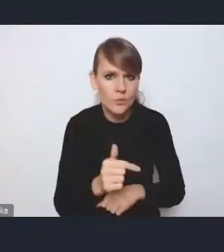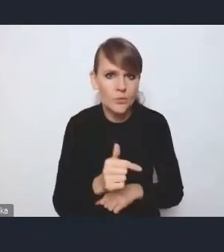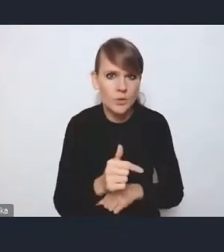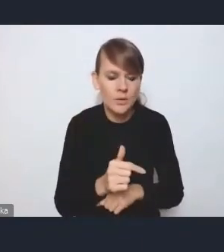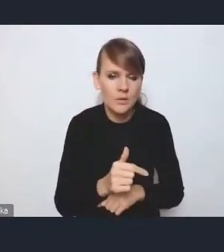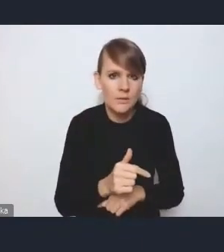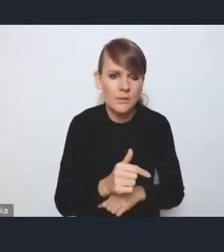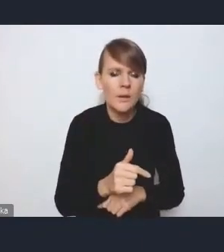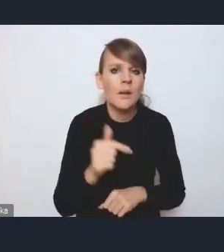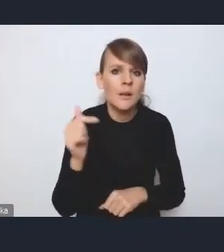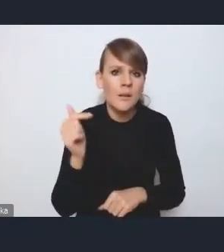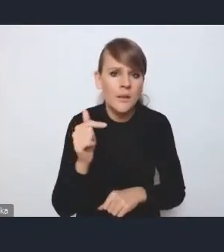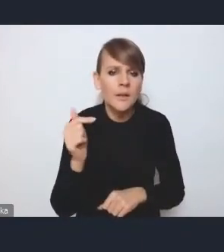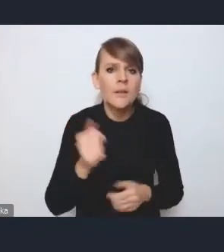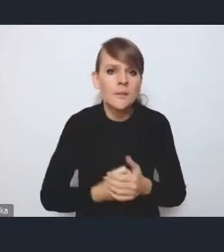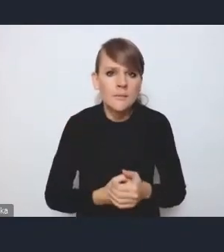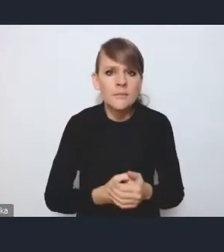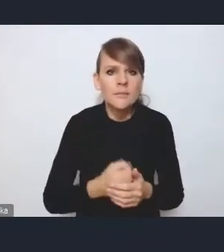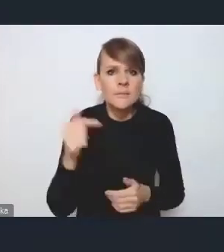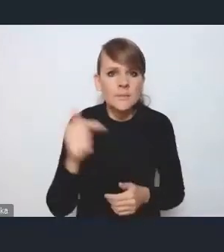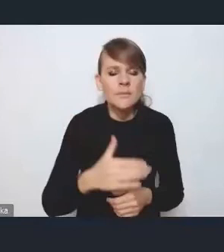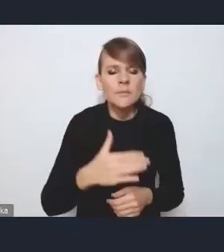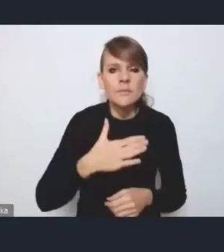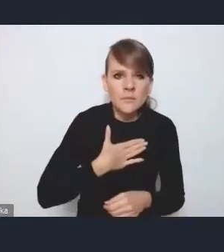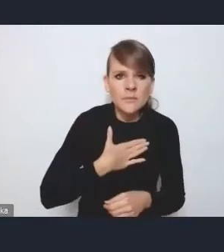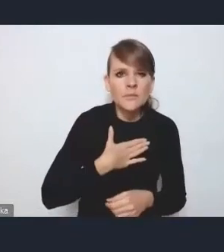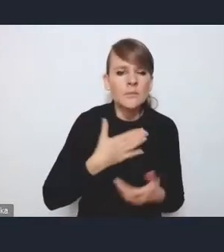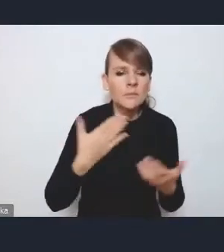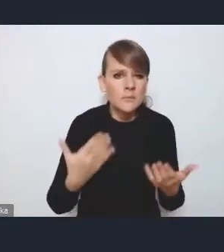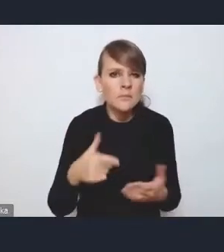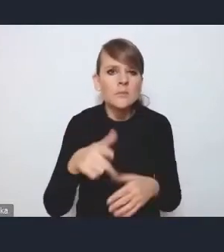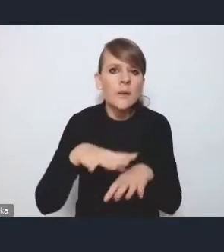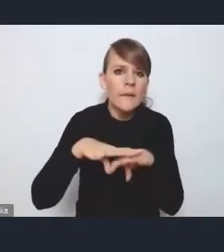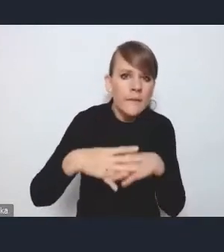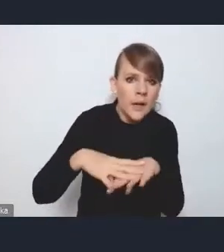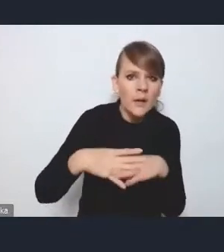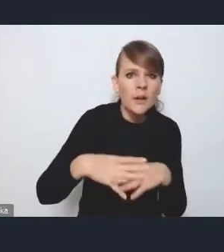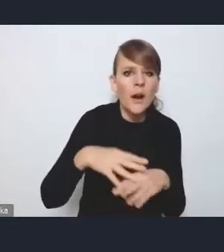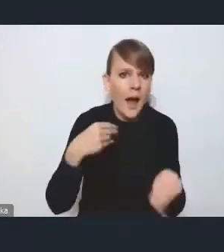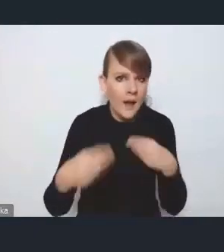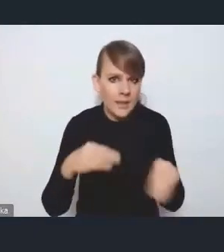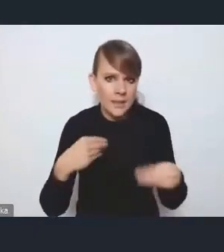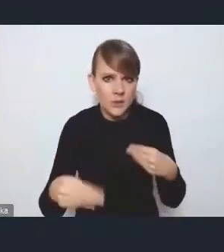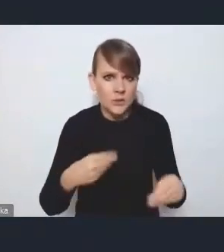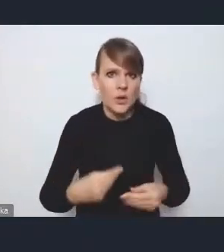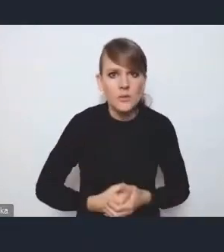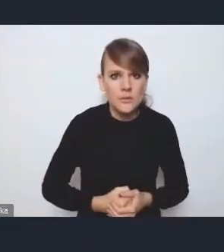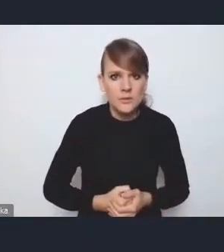powiedzmy, taki filtr i też taką możliwość pewnej elastyczności w tym kontekście.